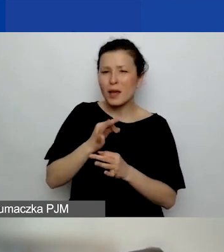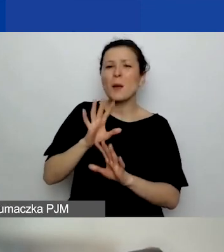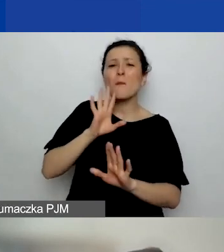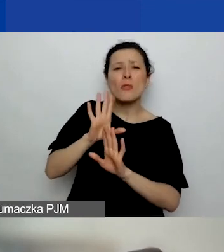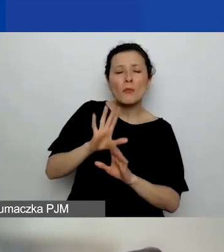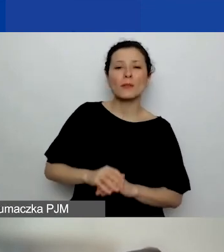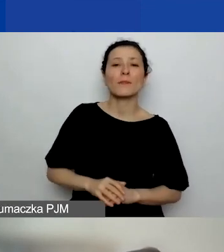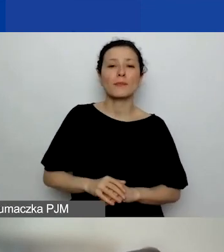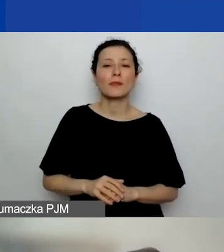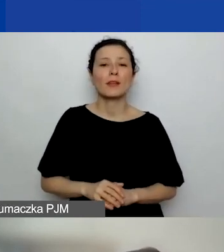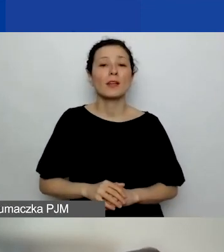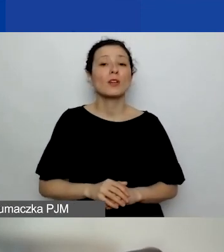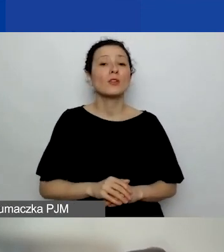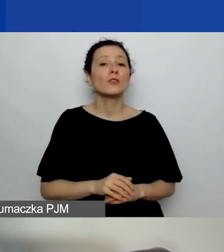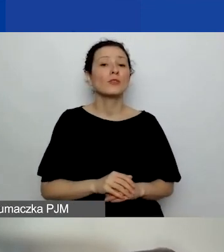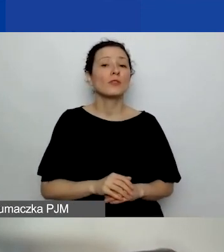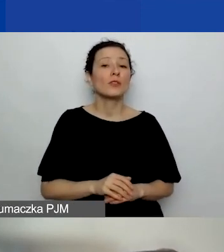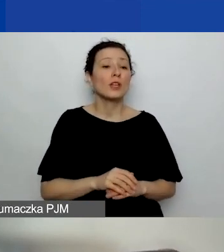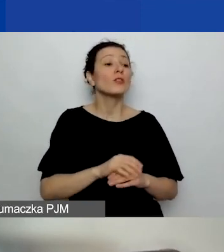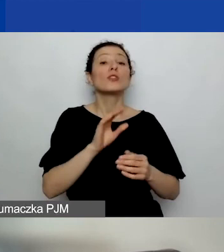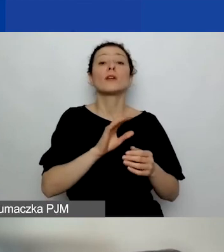Czy wskazane w doświadczeniu projekty mogą być komercyjne?